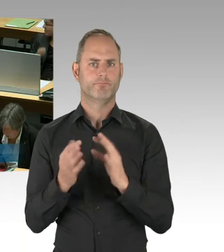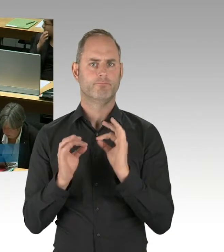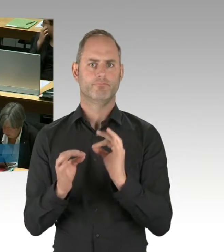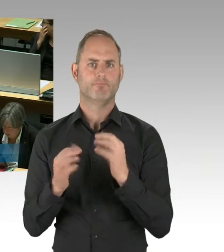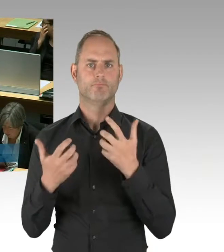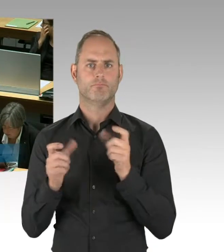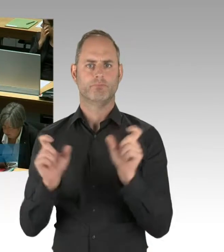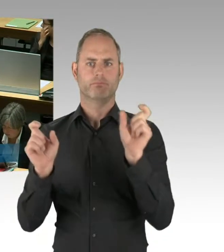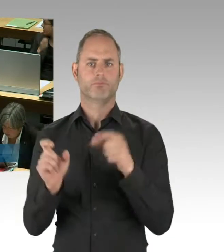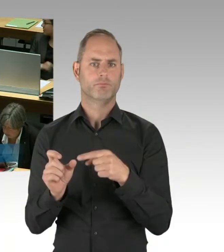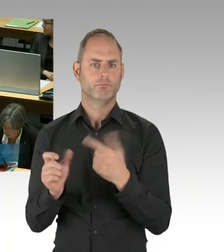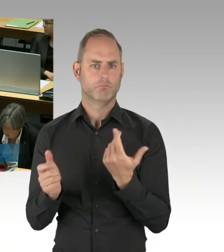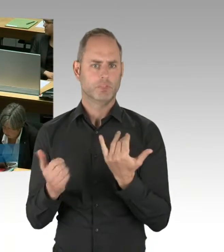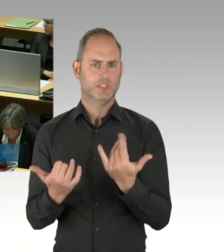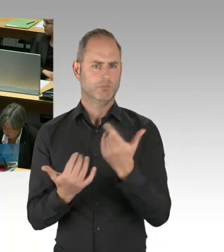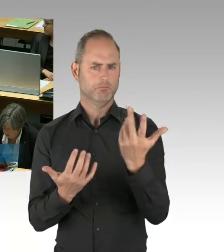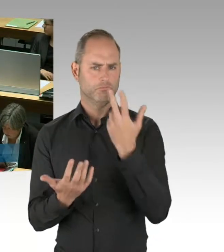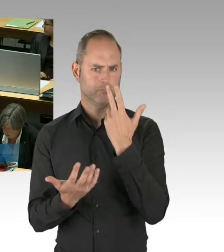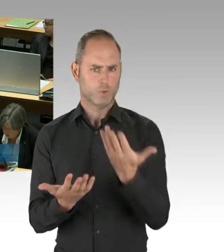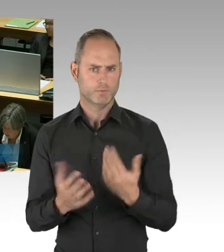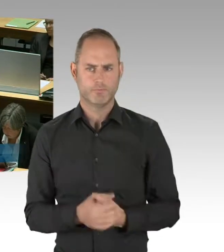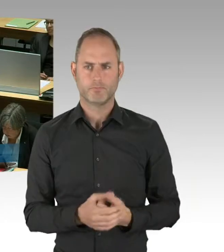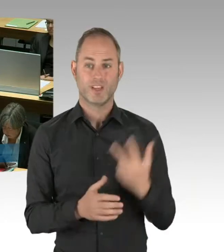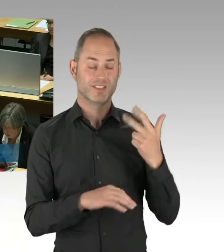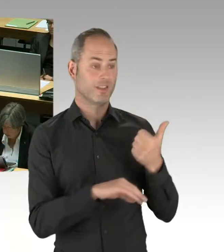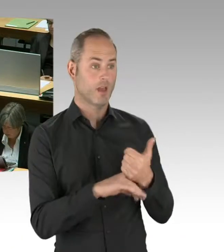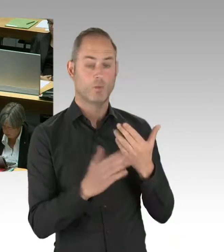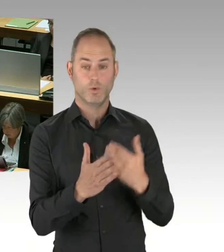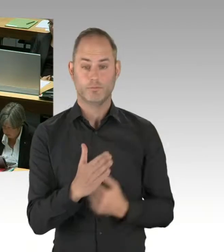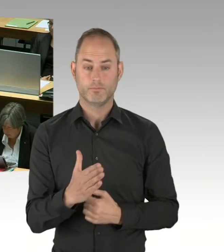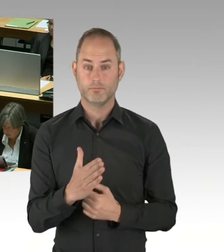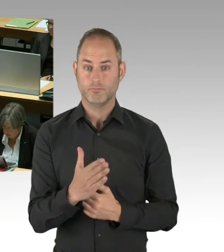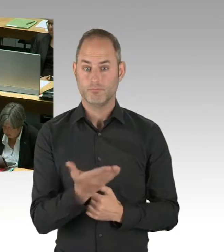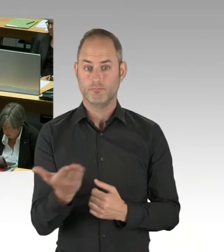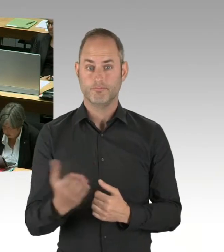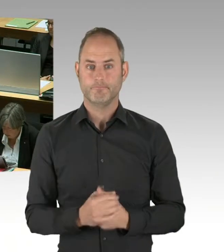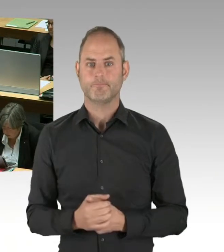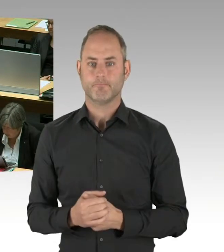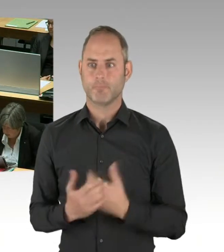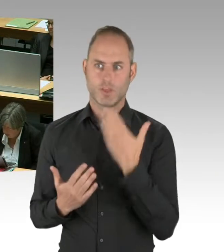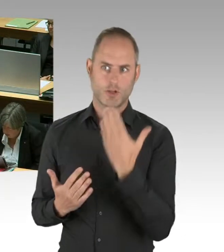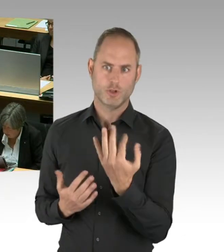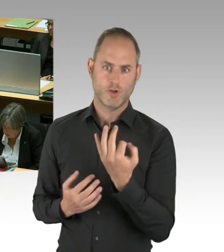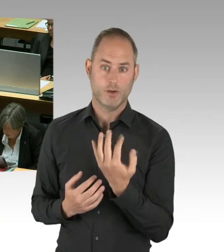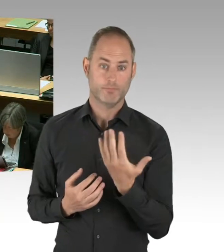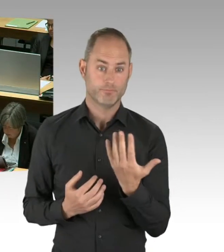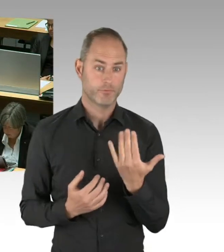dass zu diesem Thema „Dübel“ eine Abarbeitung seitens der Flughafengesellschaft stattfindet.